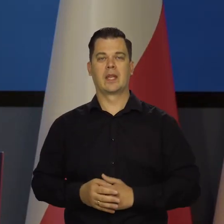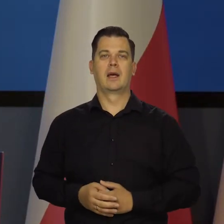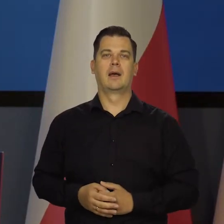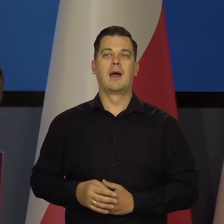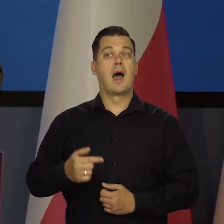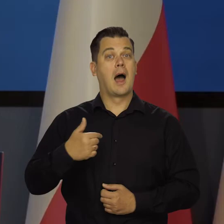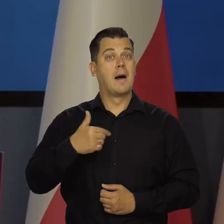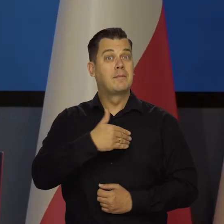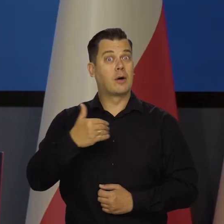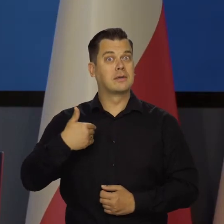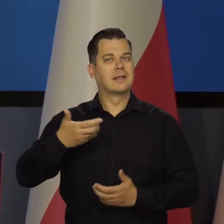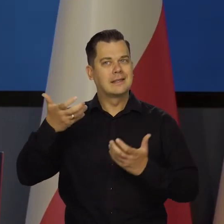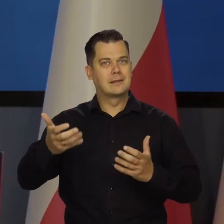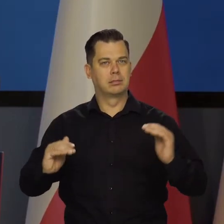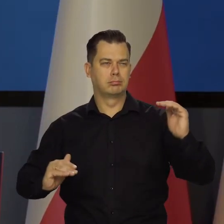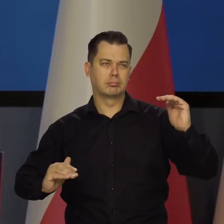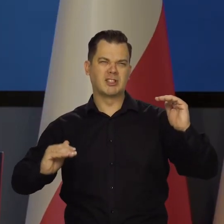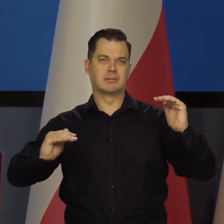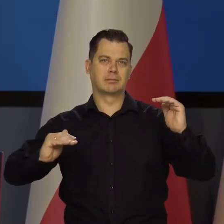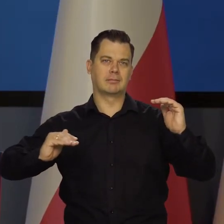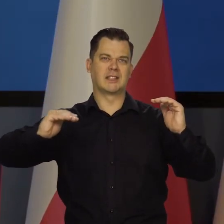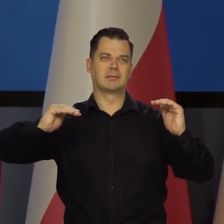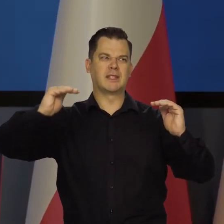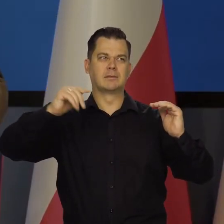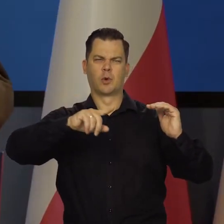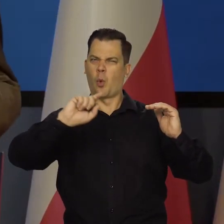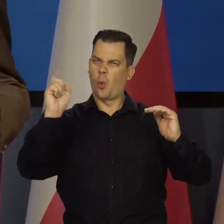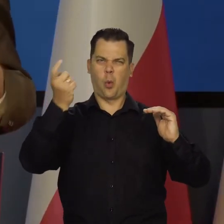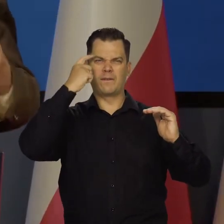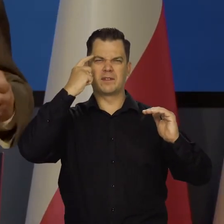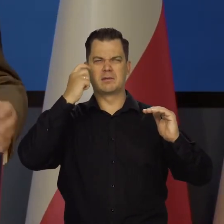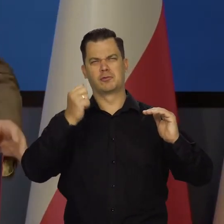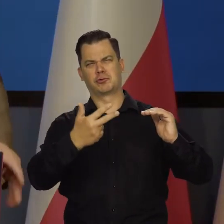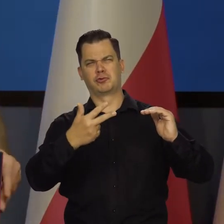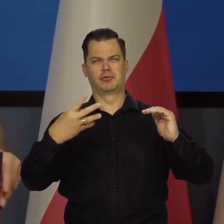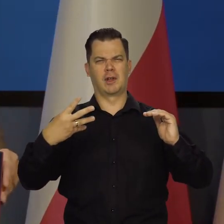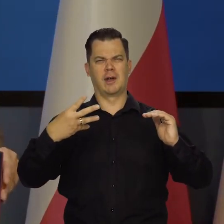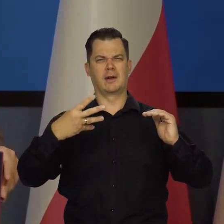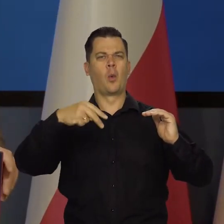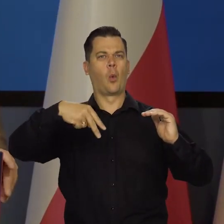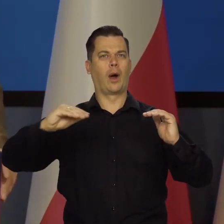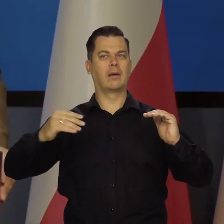A my chcemy dojść do głównego stołu, być jednym z głównych trzech, czterech krajów Unii Europejskiej,